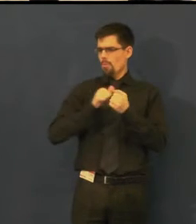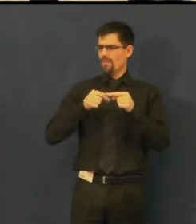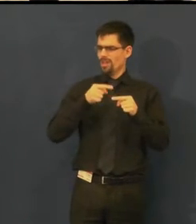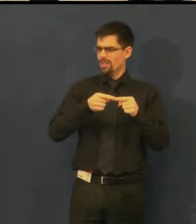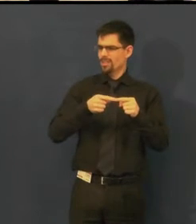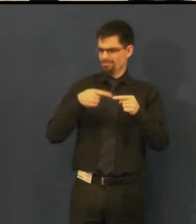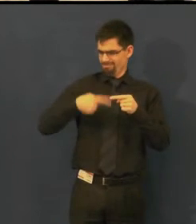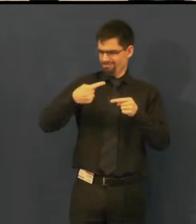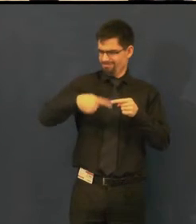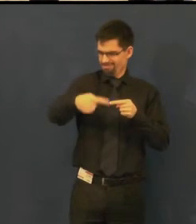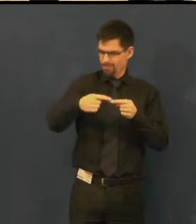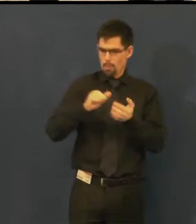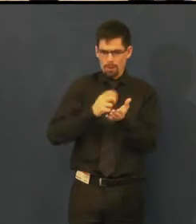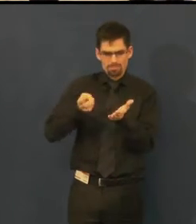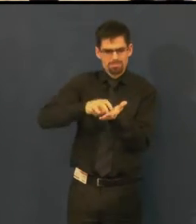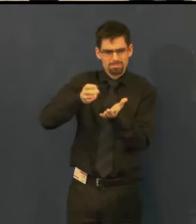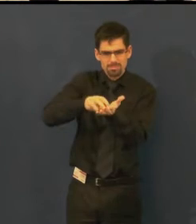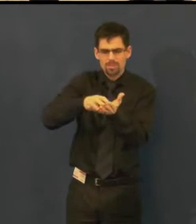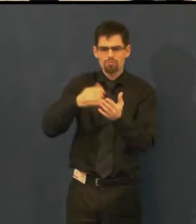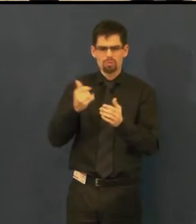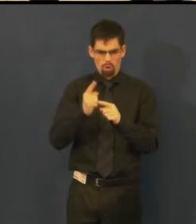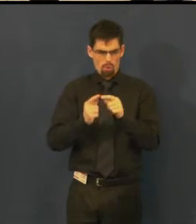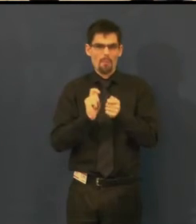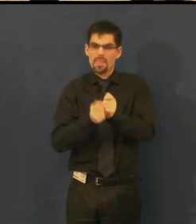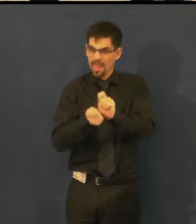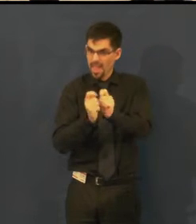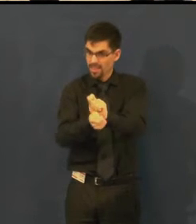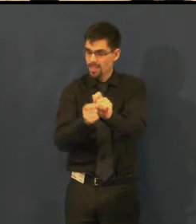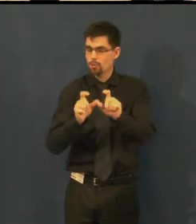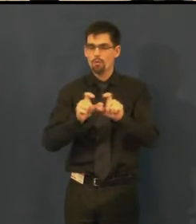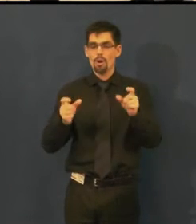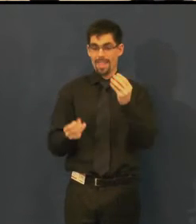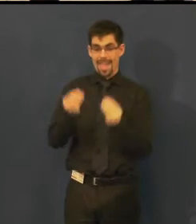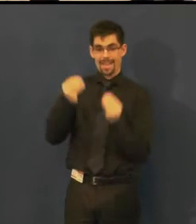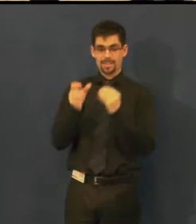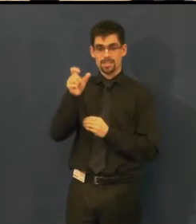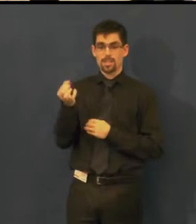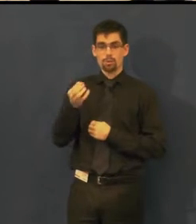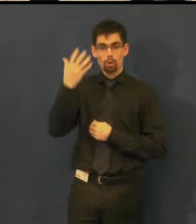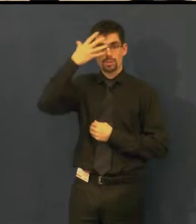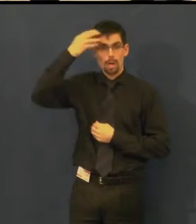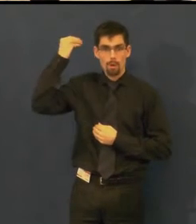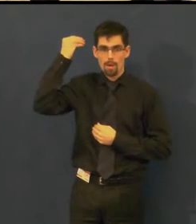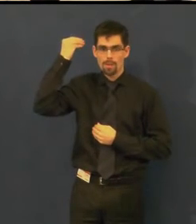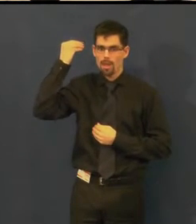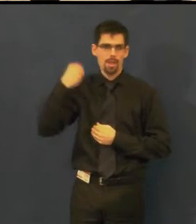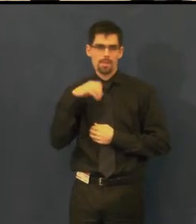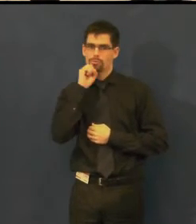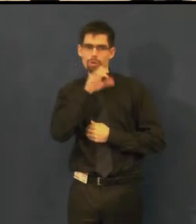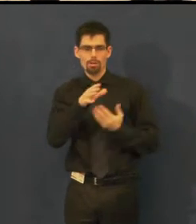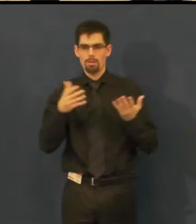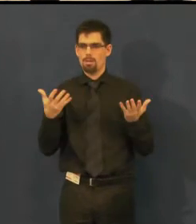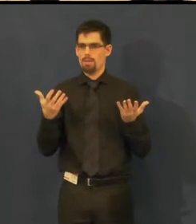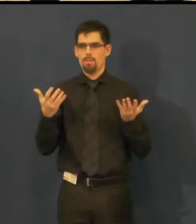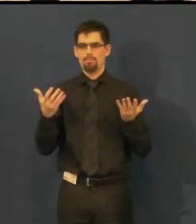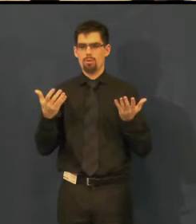jelikož herci často třeba přeskočí repliku nebo řeknou to jiným způsobem